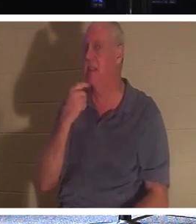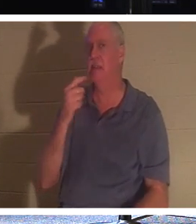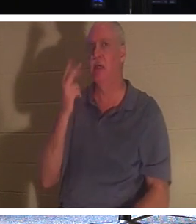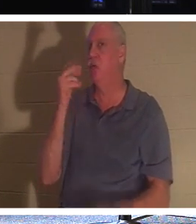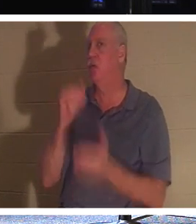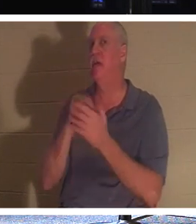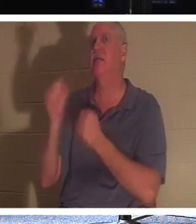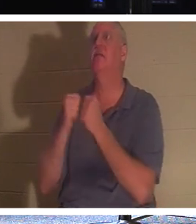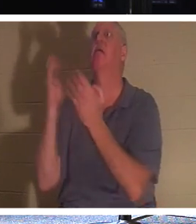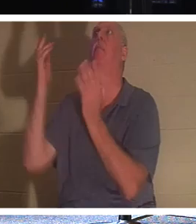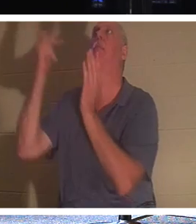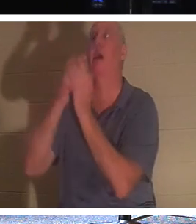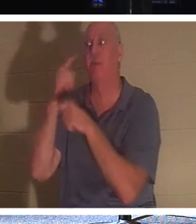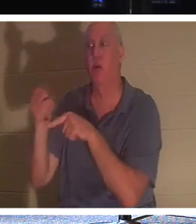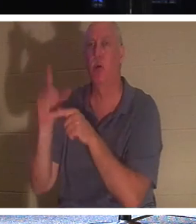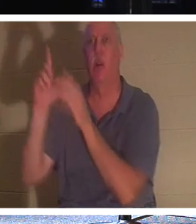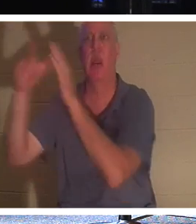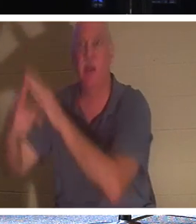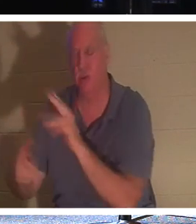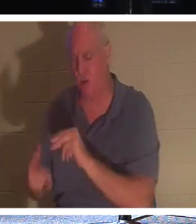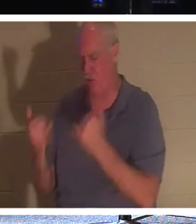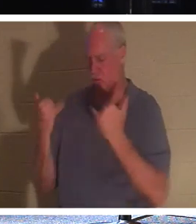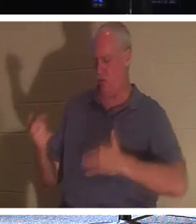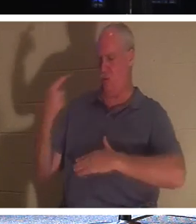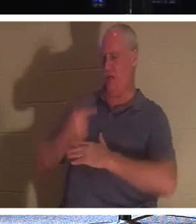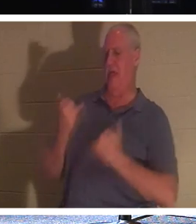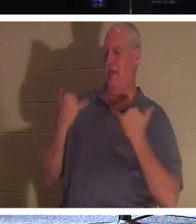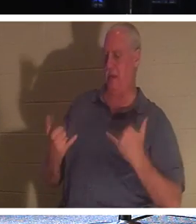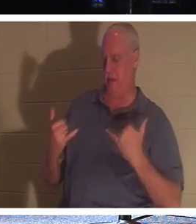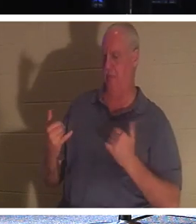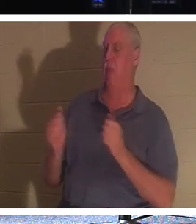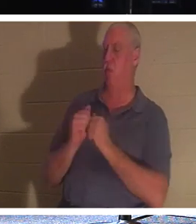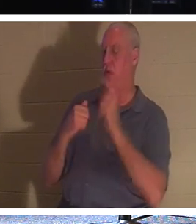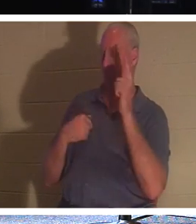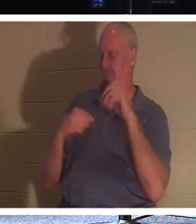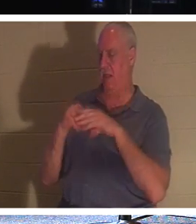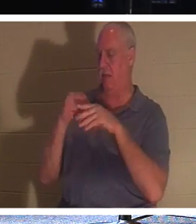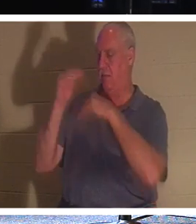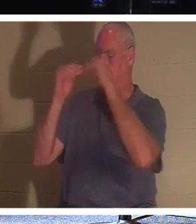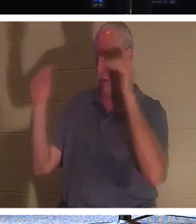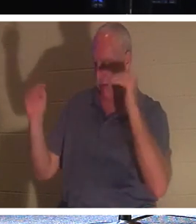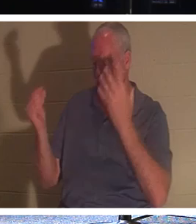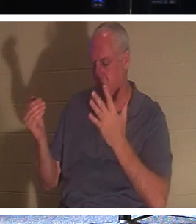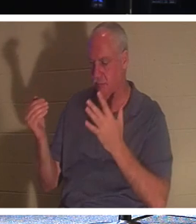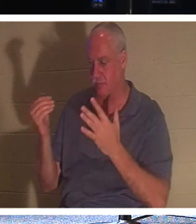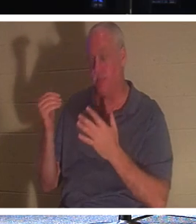找你，不，他说这一天你会和我一起在天堂里！我亲爱的朋友，如果你是信徒